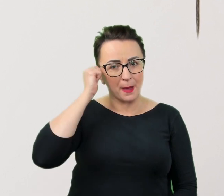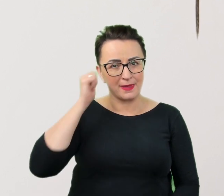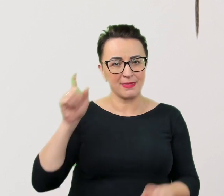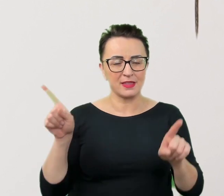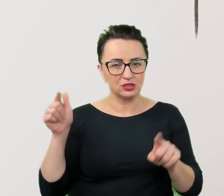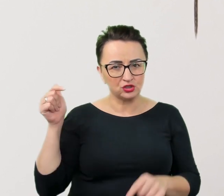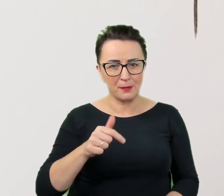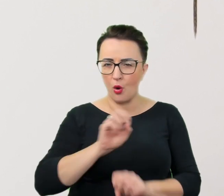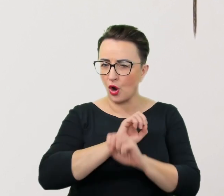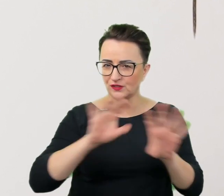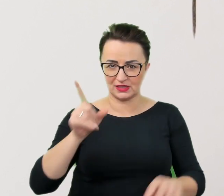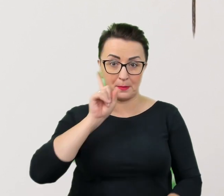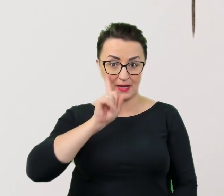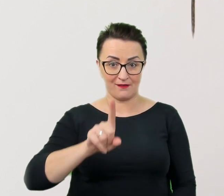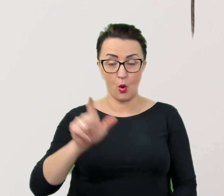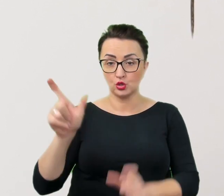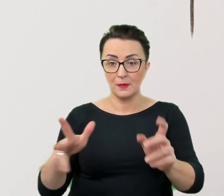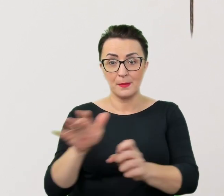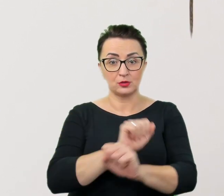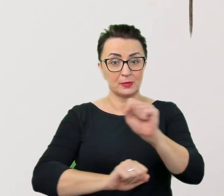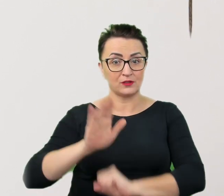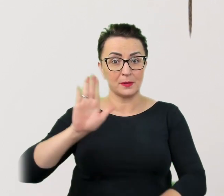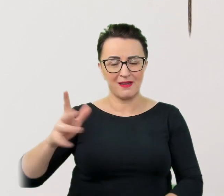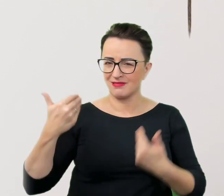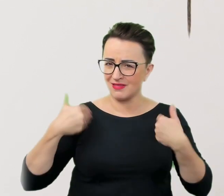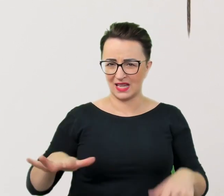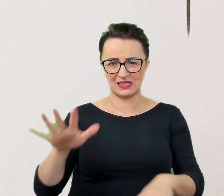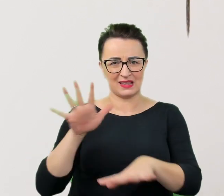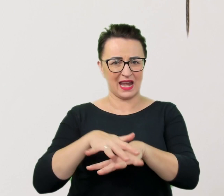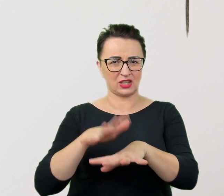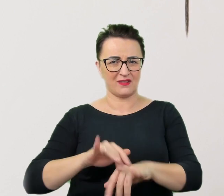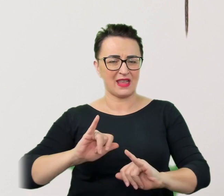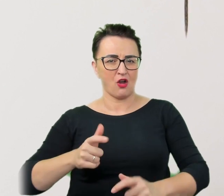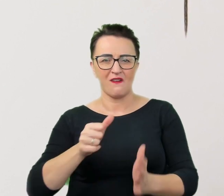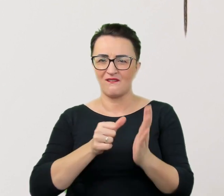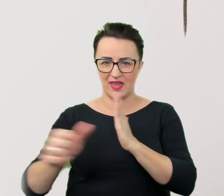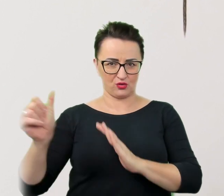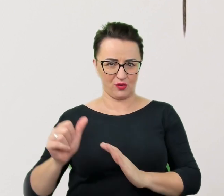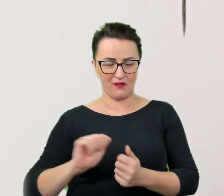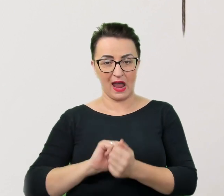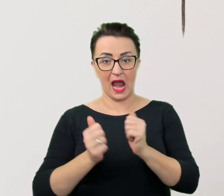Osoby z niepełnosprawnościami nie chcą być traktowane jako wyjątkowe czy wręcz jako superbohaterowie.